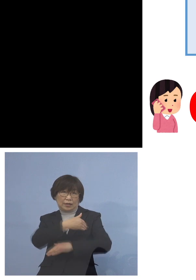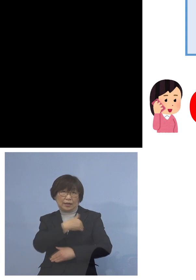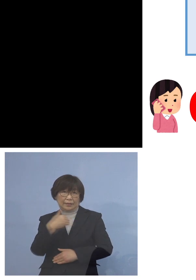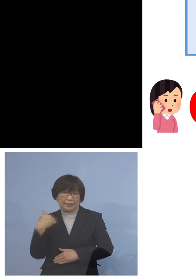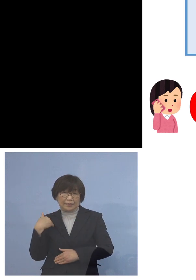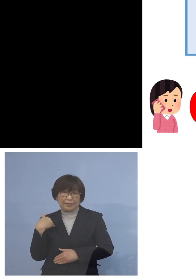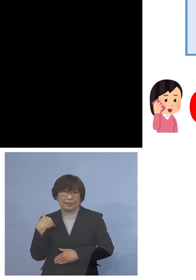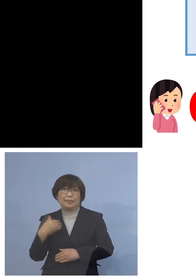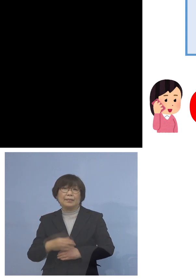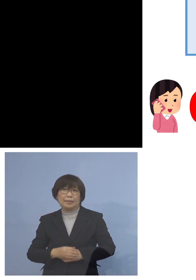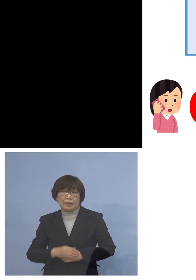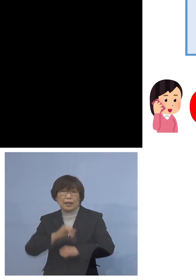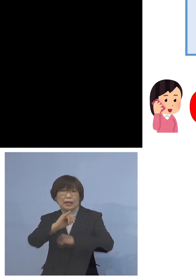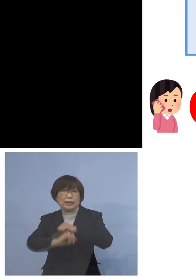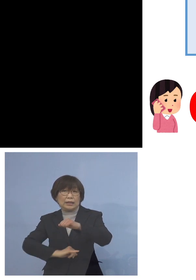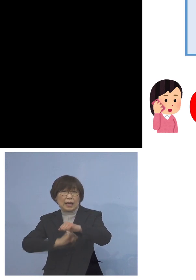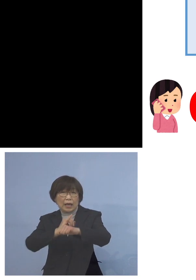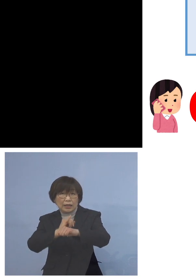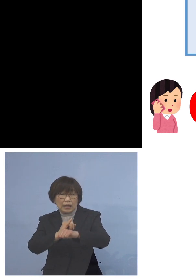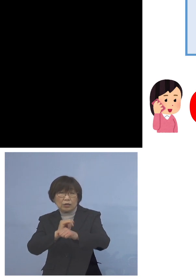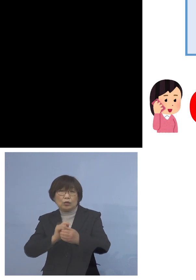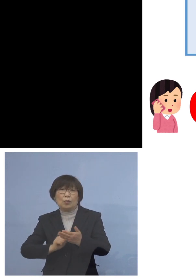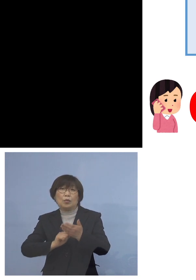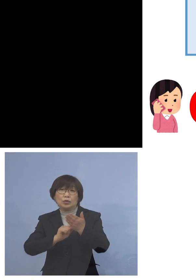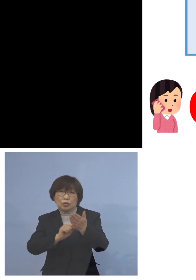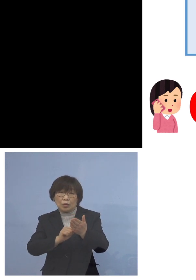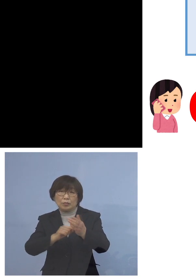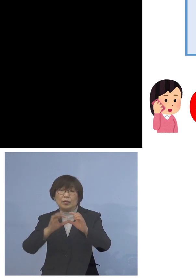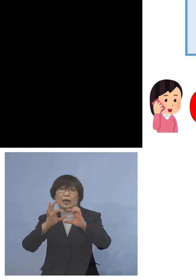お申し込みにつきましてはこちら 2次元コードをご用意させて